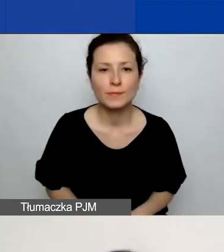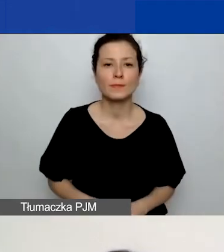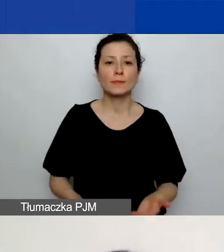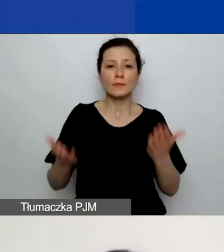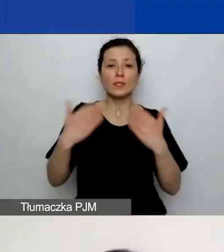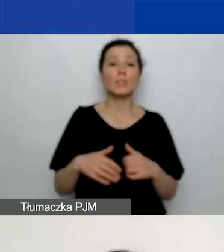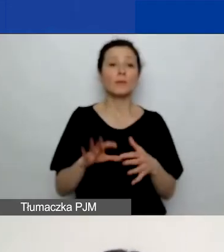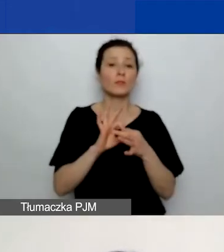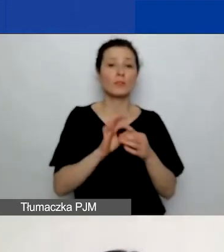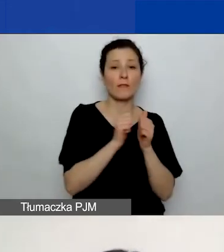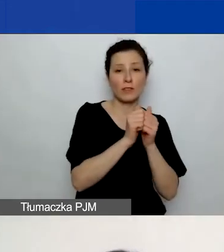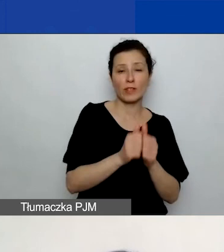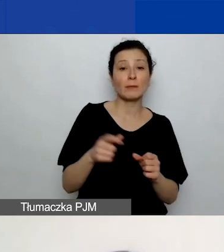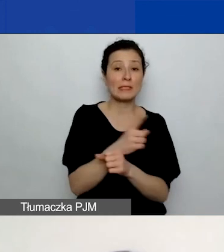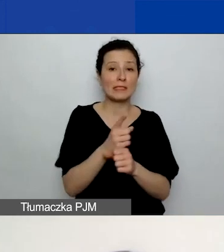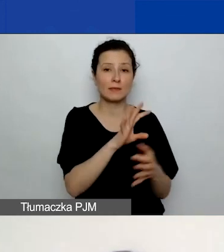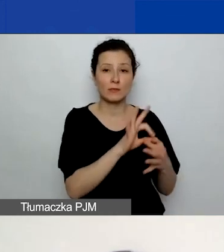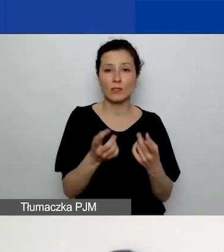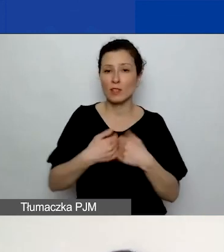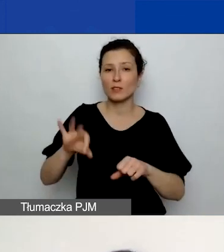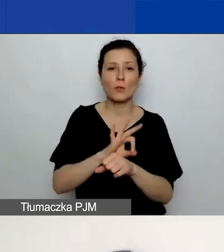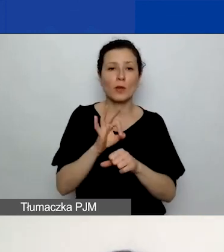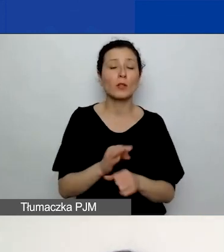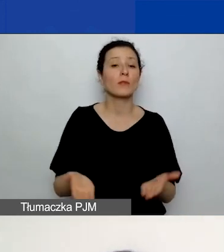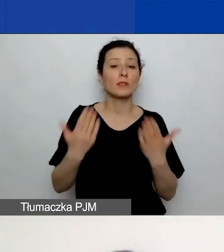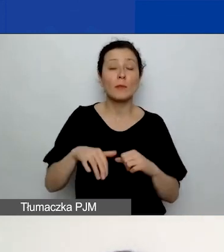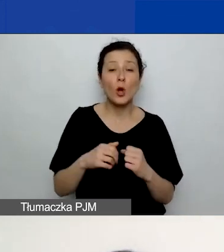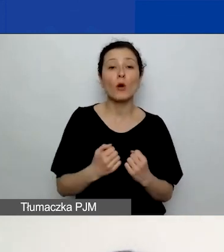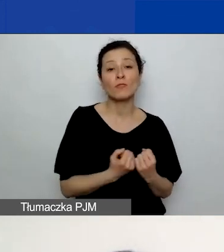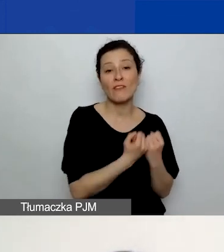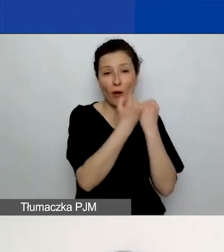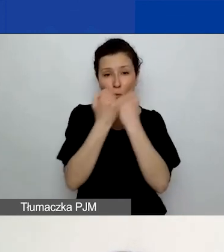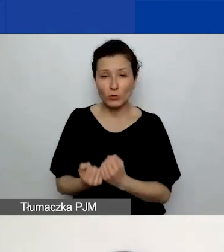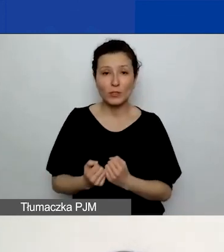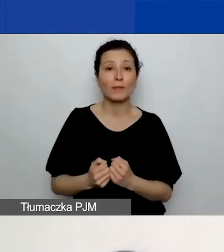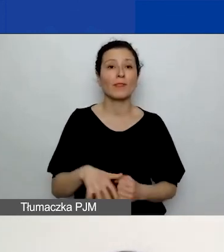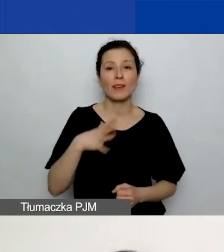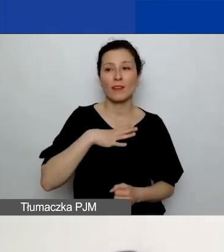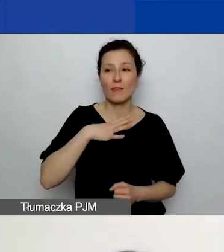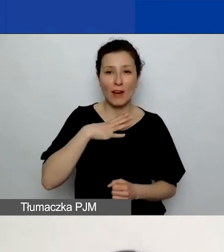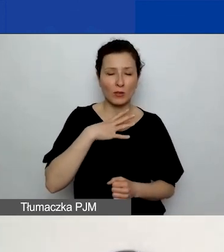Odsyłam po raz kolejny do formularza wniosku, ponieważ znajdziecie tam pytania pomocnicze